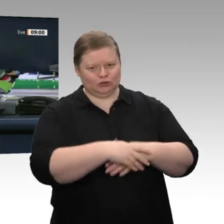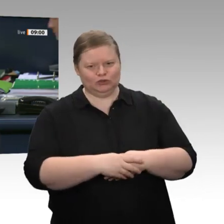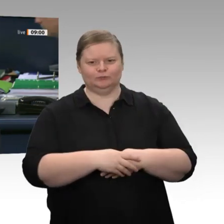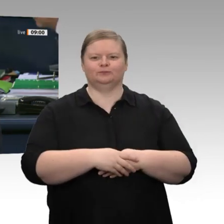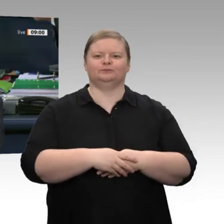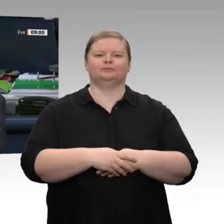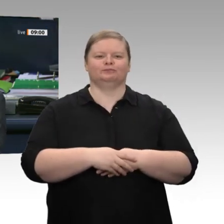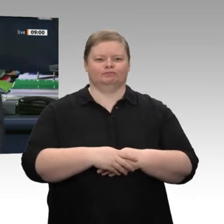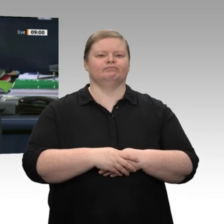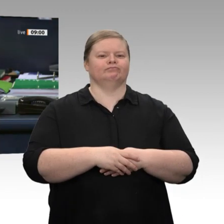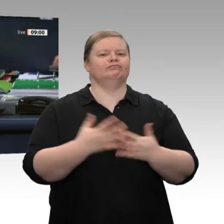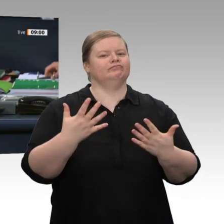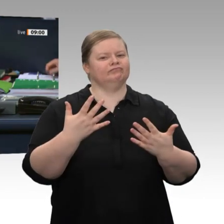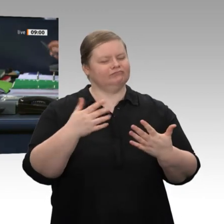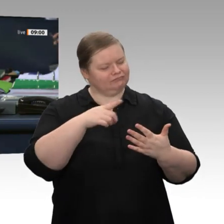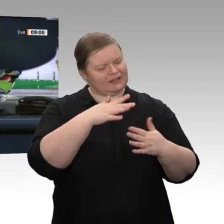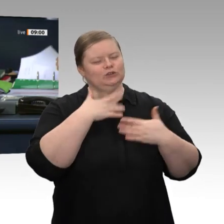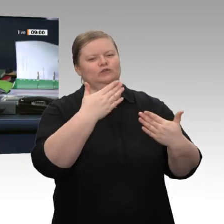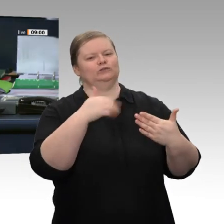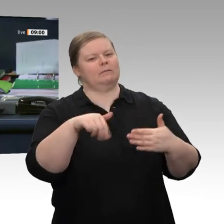im Namen des ganzen Hauses!